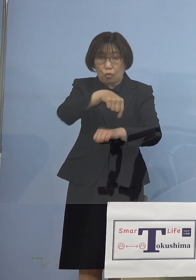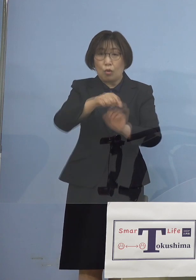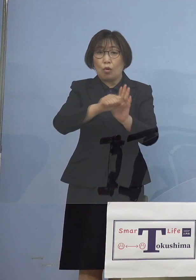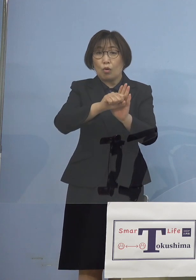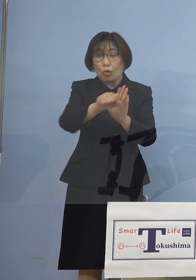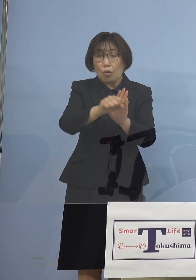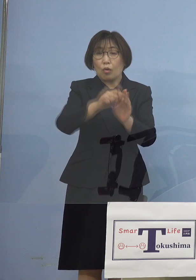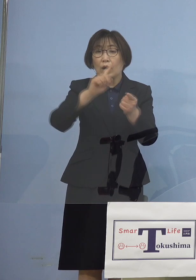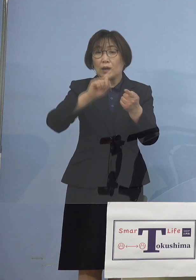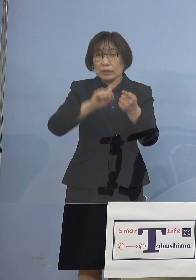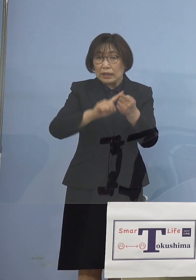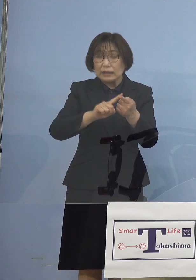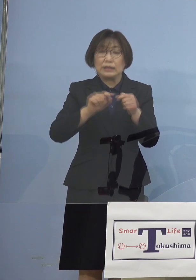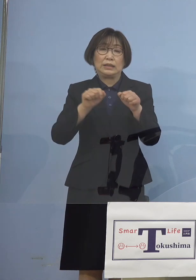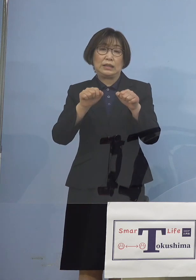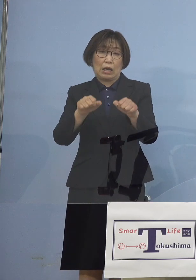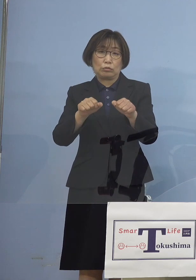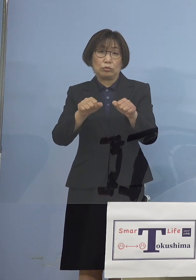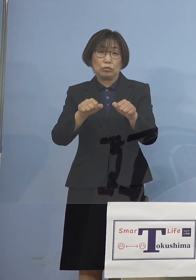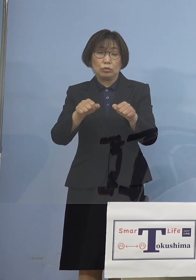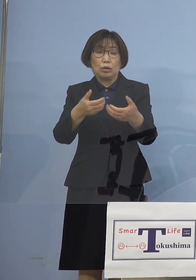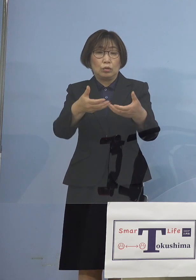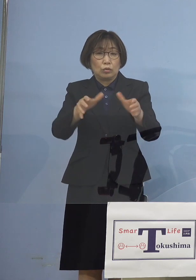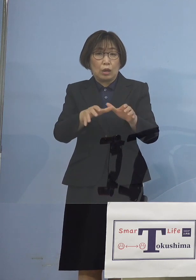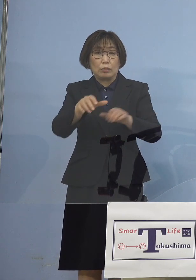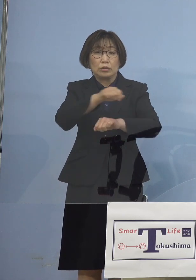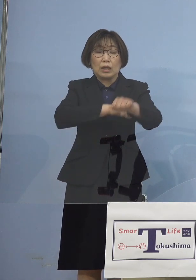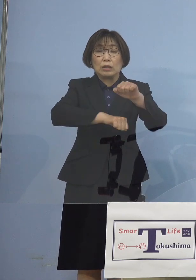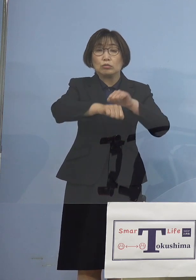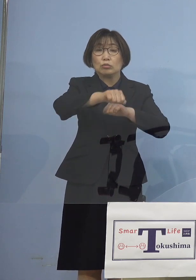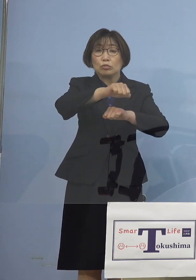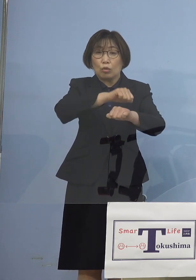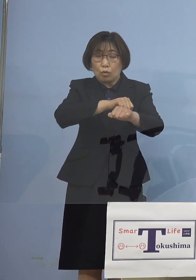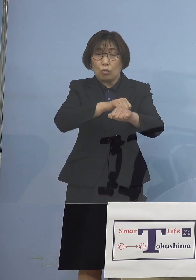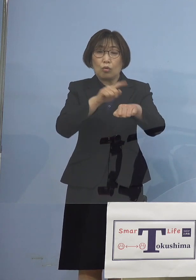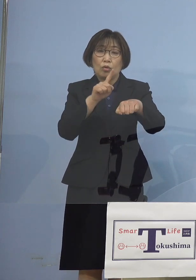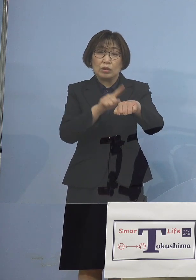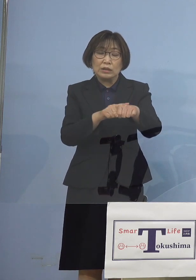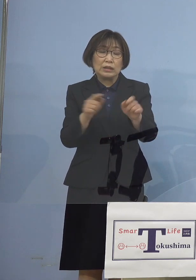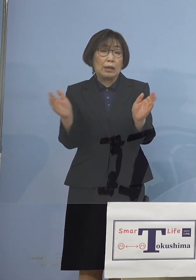いわゆるクラブ活動の時短 この要請をさせていただきました